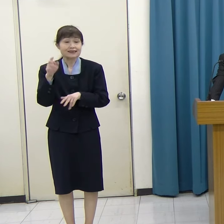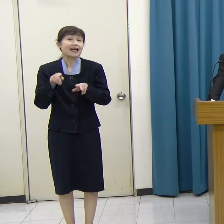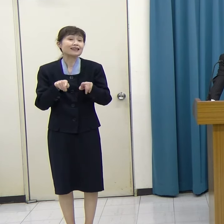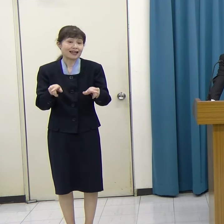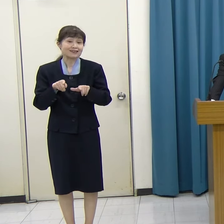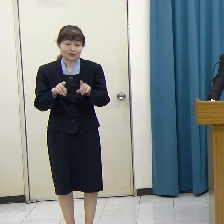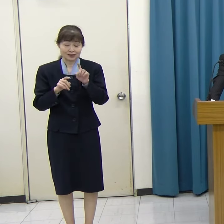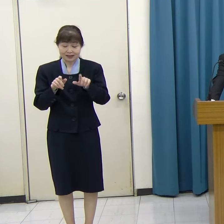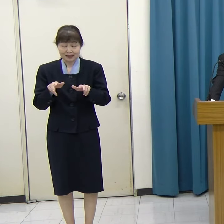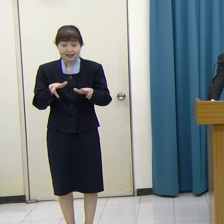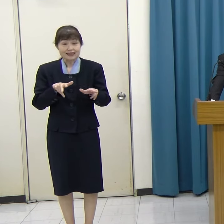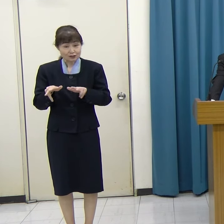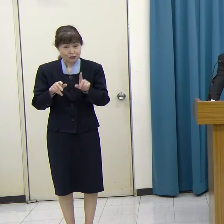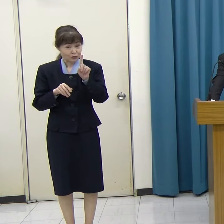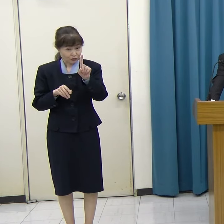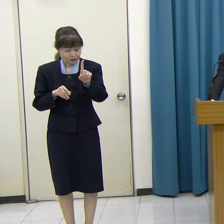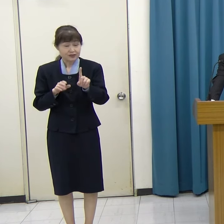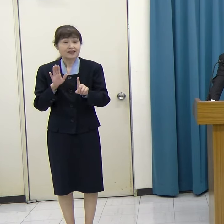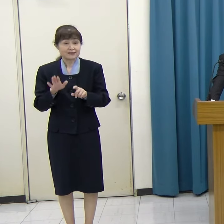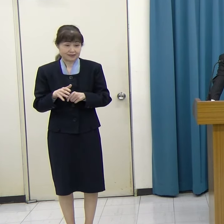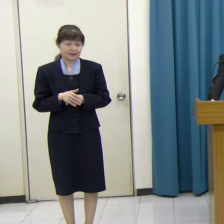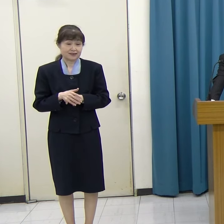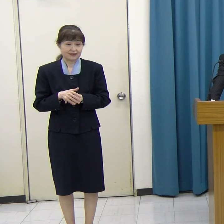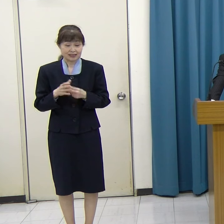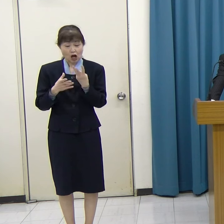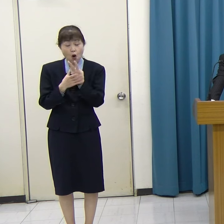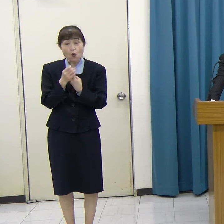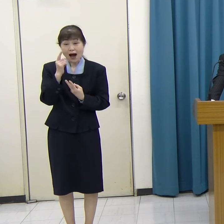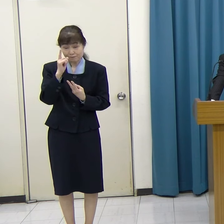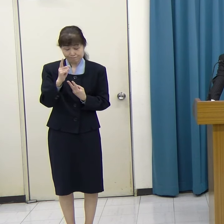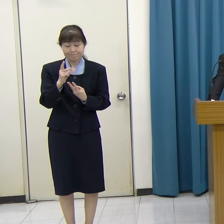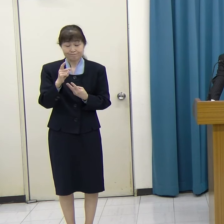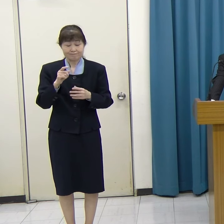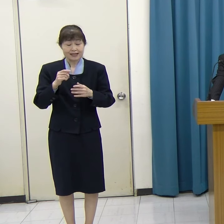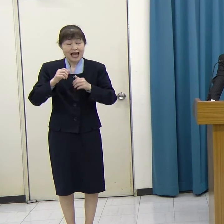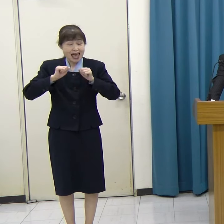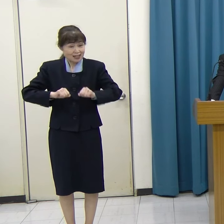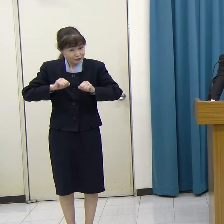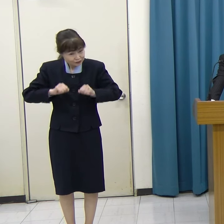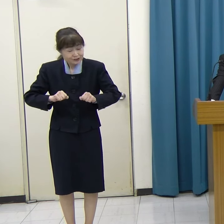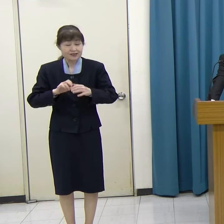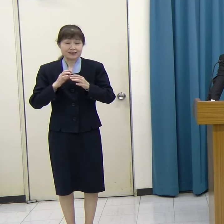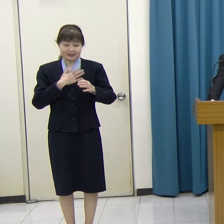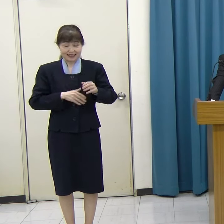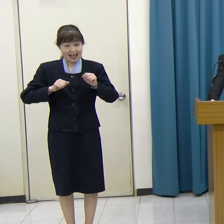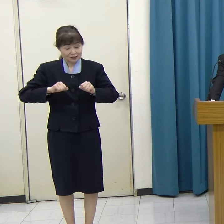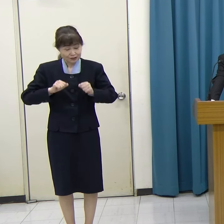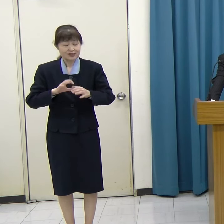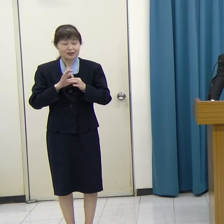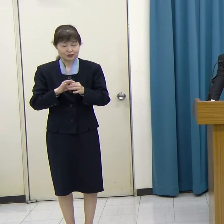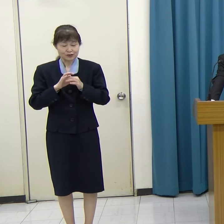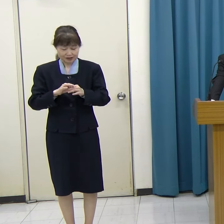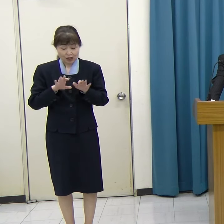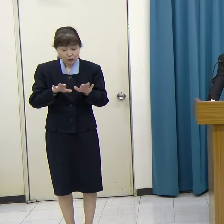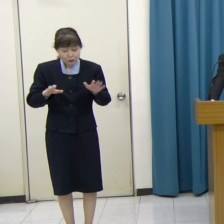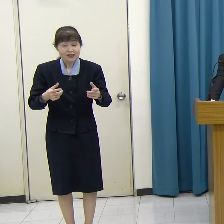ぜひこのワンヘルスについて、子どもたちにも身近にとらえてもらいたい。